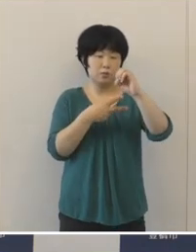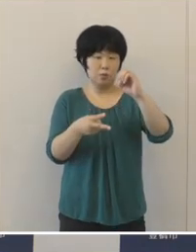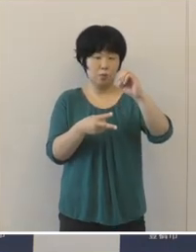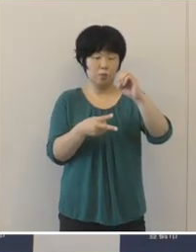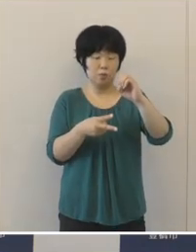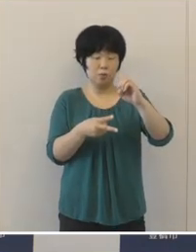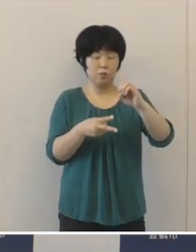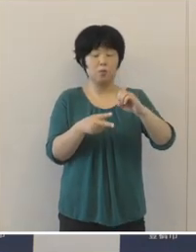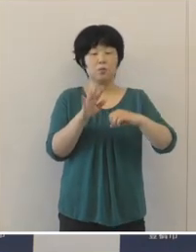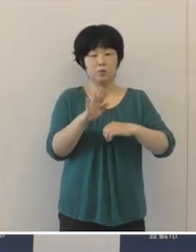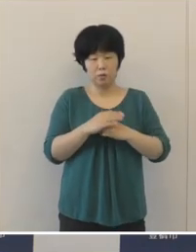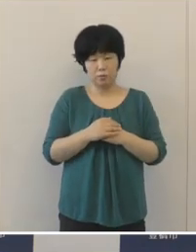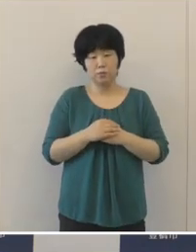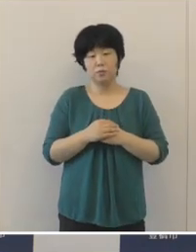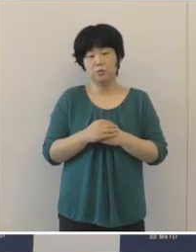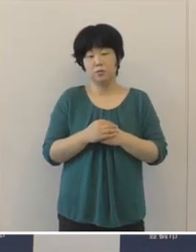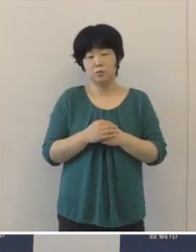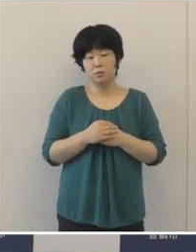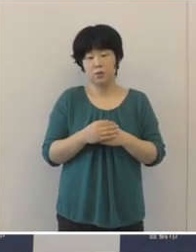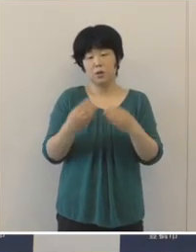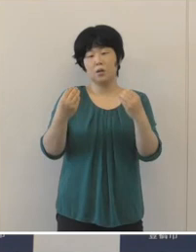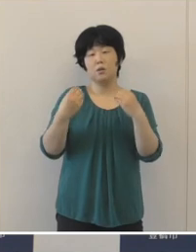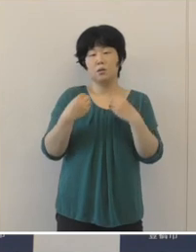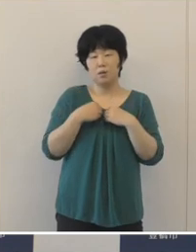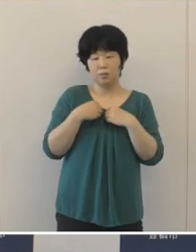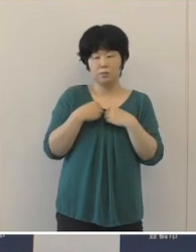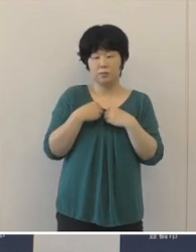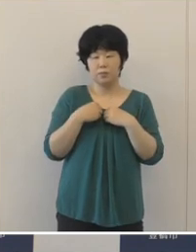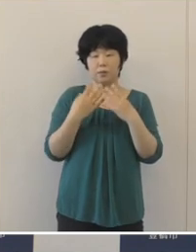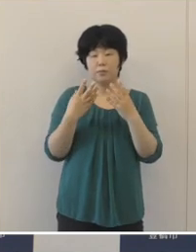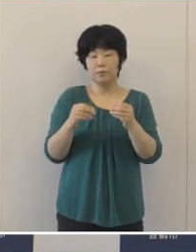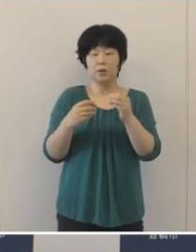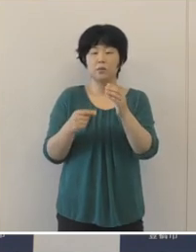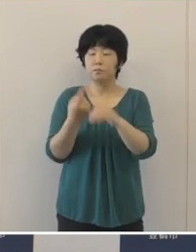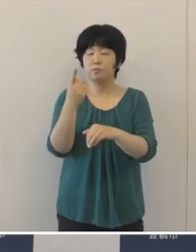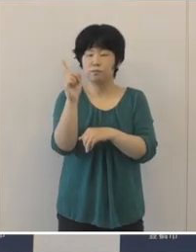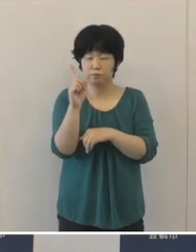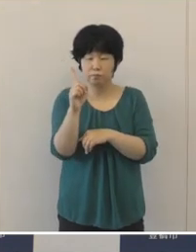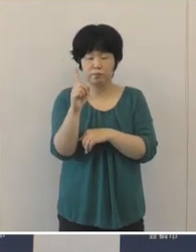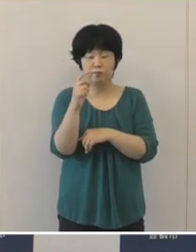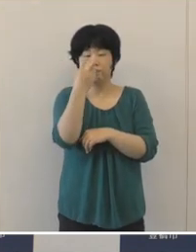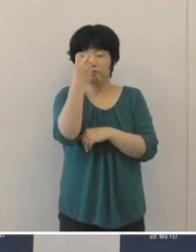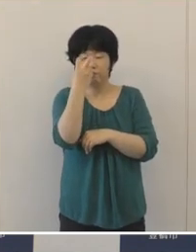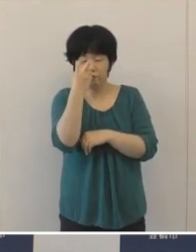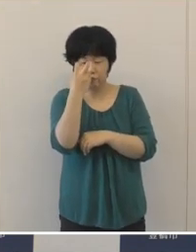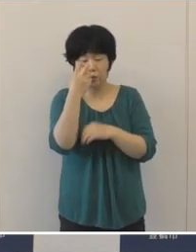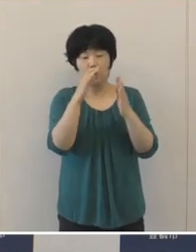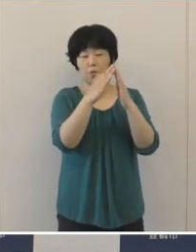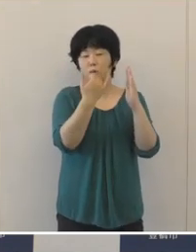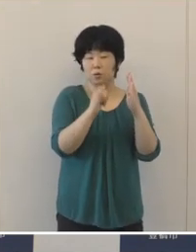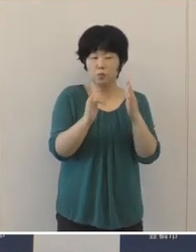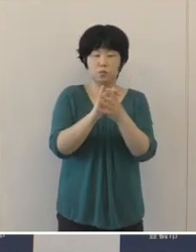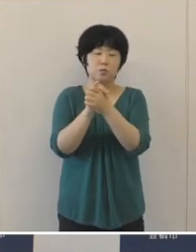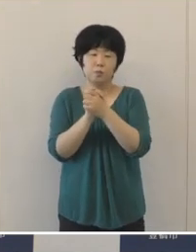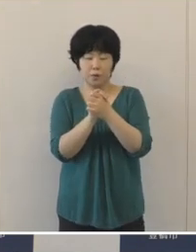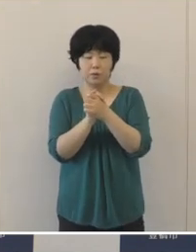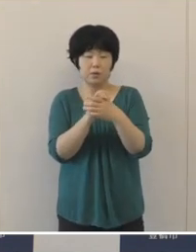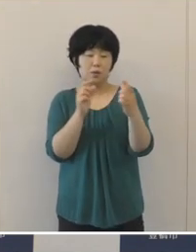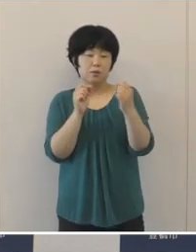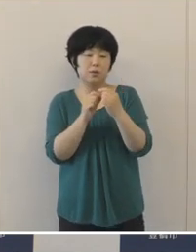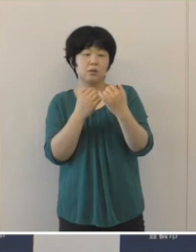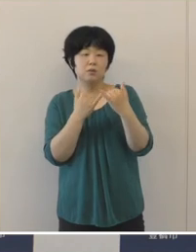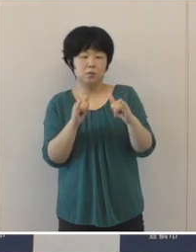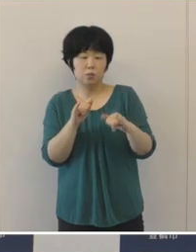また、感染経路としては家族や知人 友人といった近しい人たちからの感染が